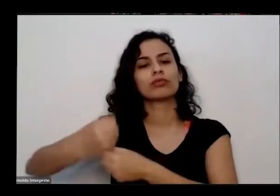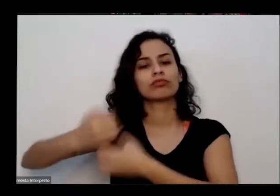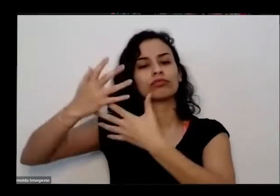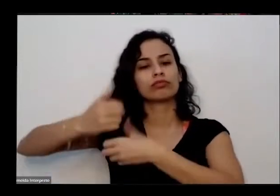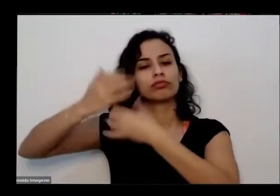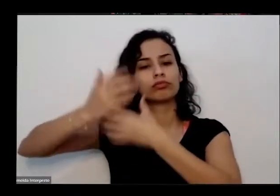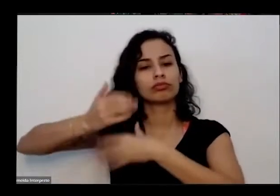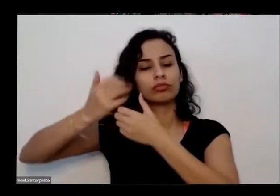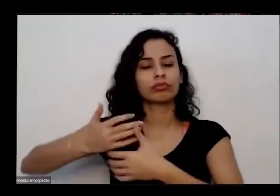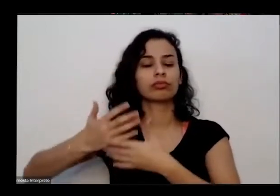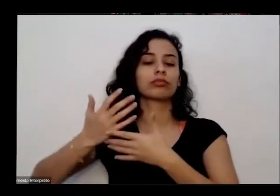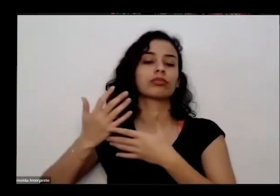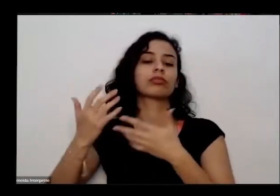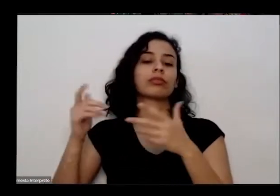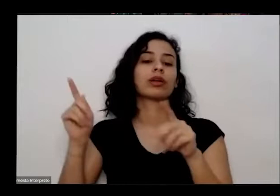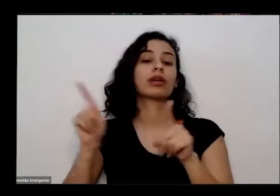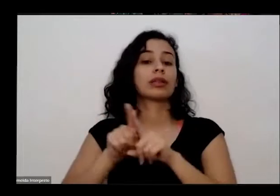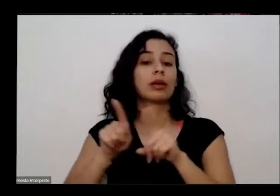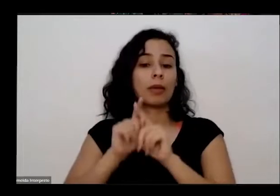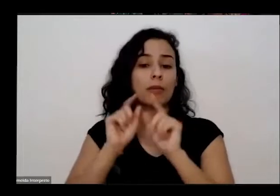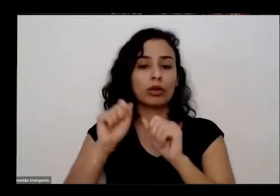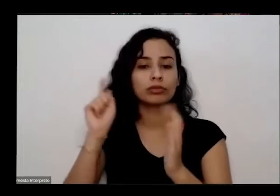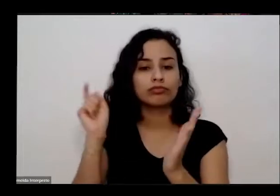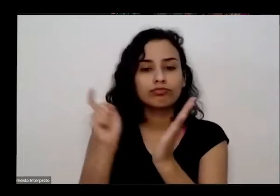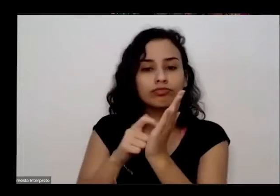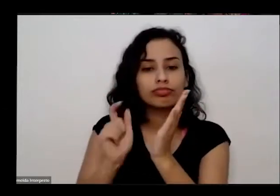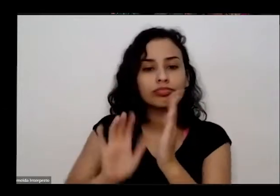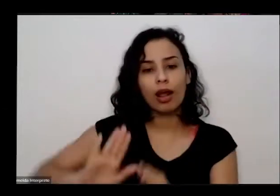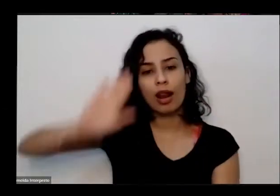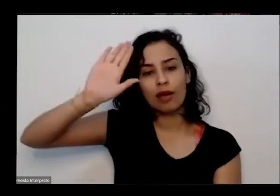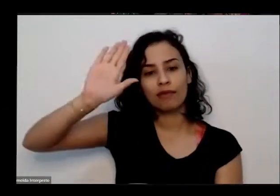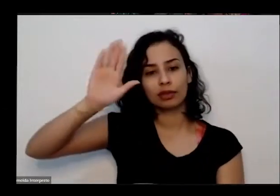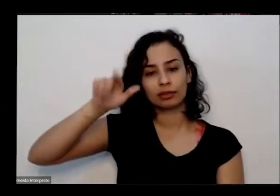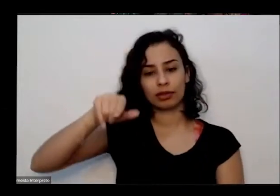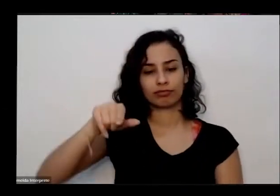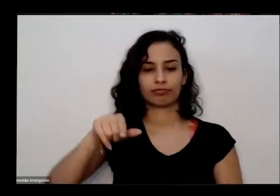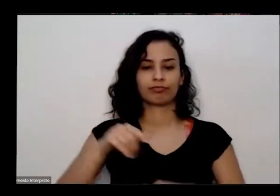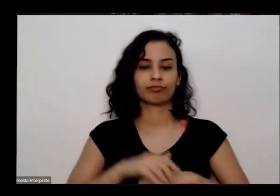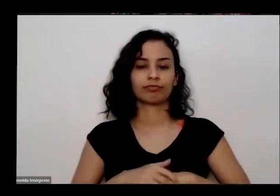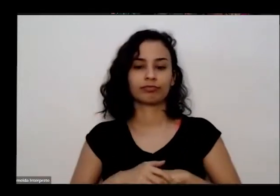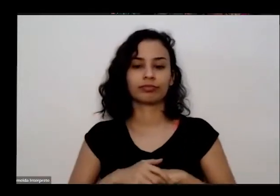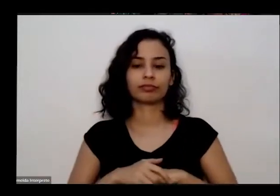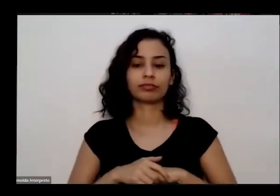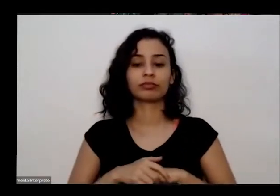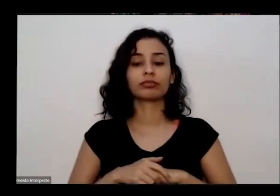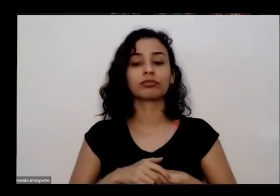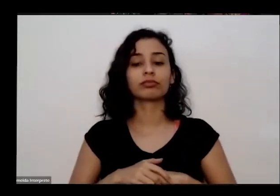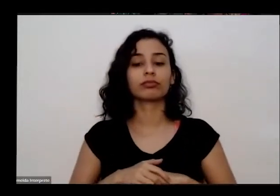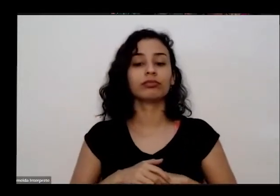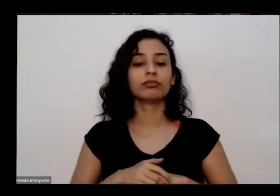te ligando você o recurso de levantar a mão o e pra gente garantir que a maior parte de pessoas